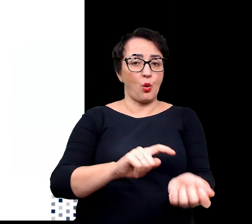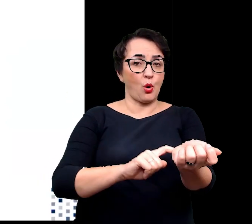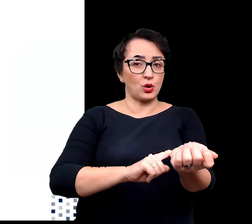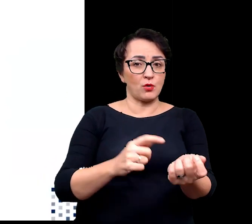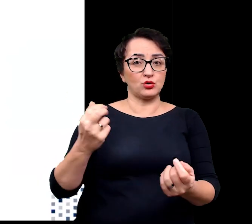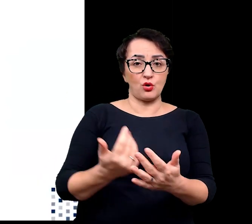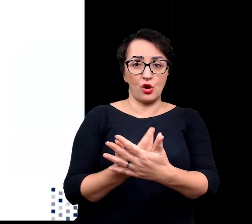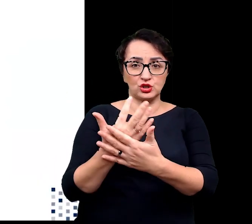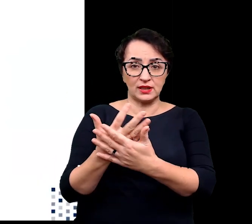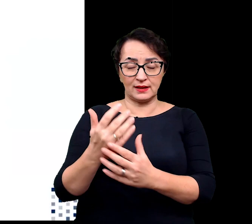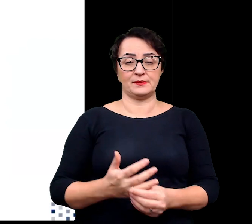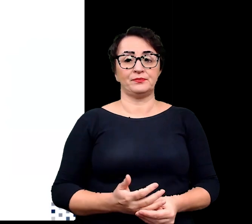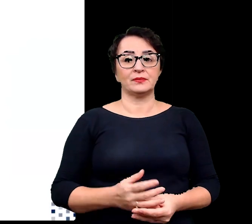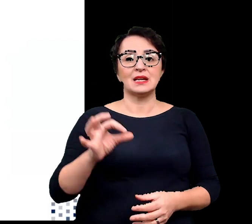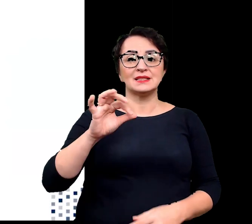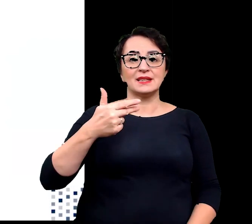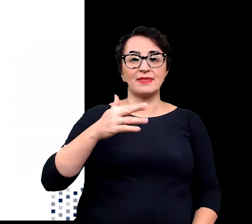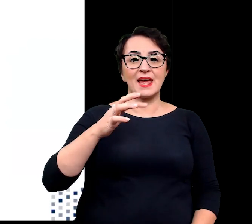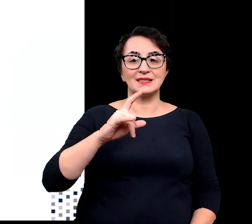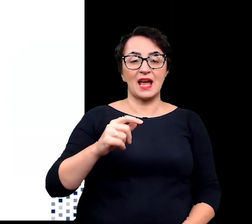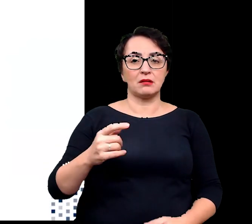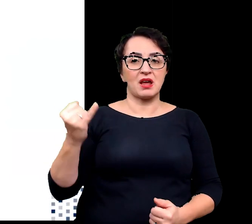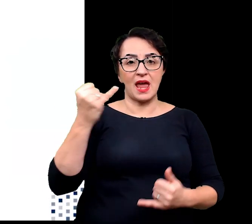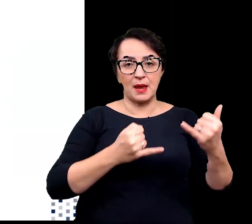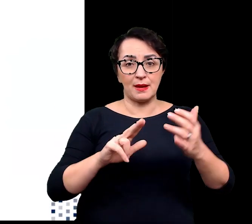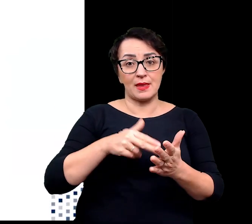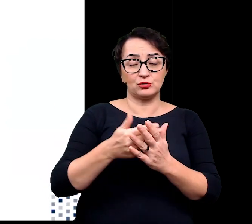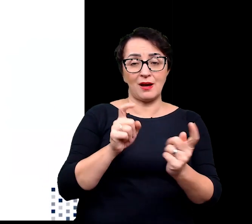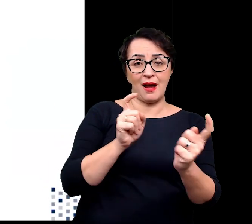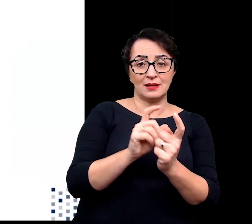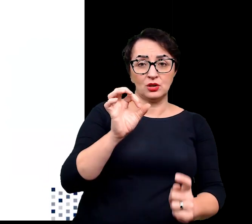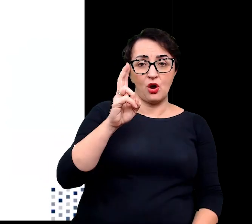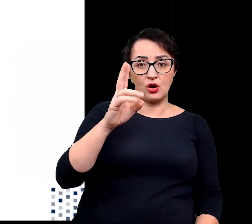synteza związków chemicznych, takich jak antyoksydanty, poliaminy,